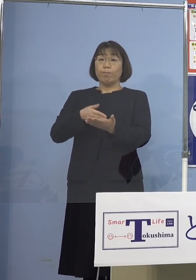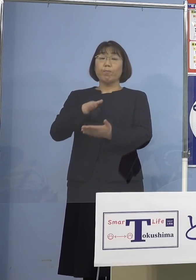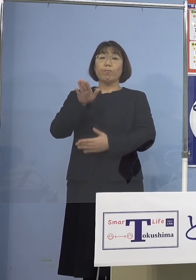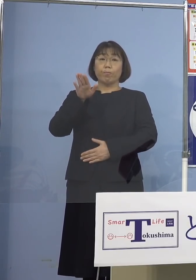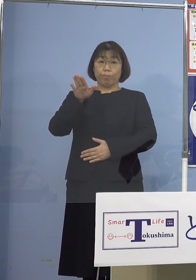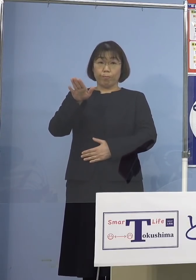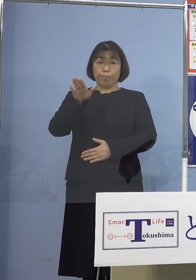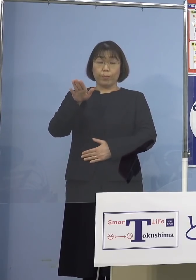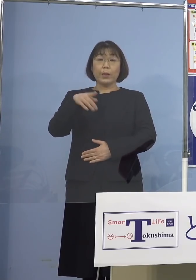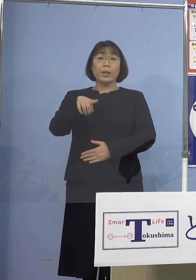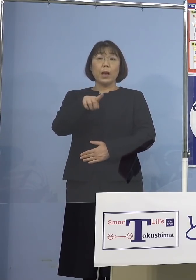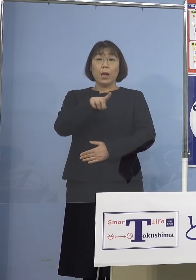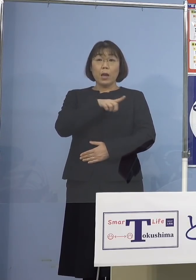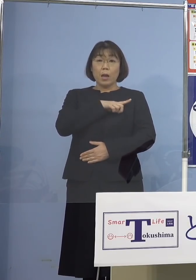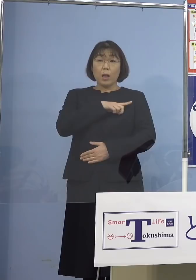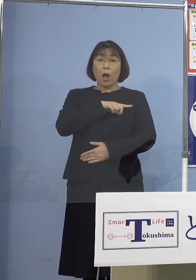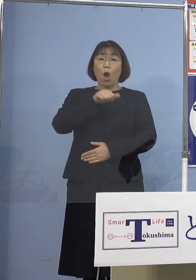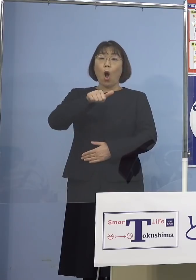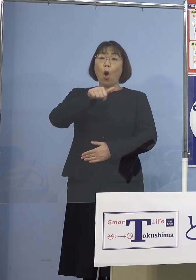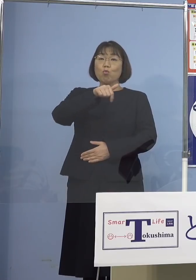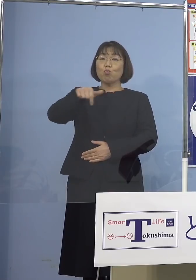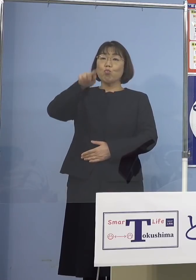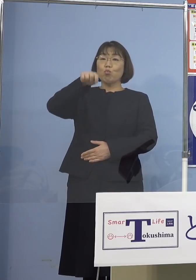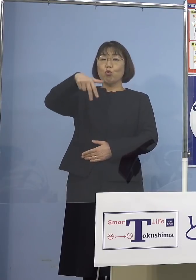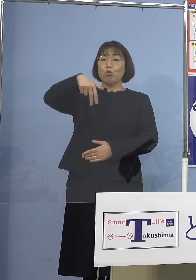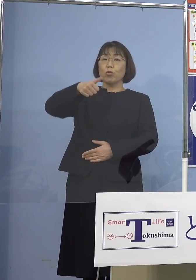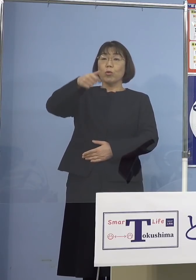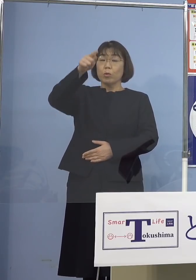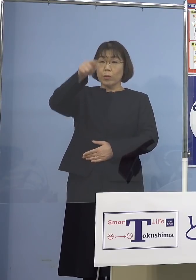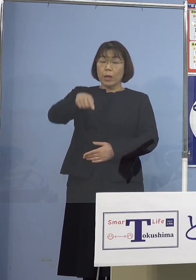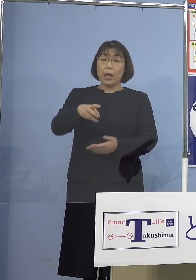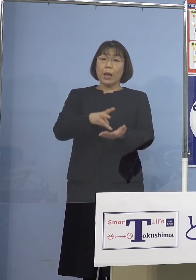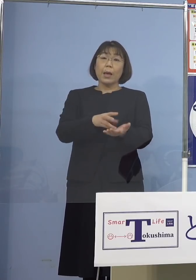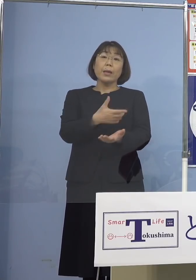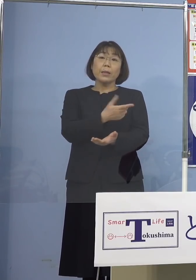まずはブースター接種 そのワクチンの種類による